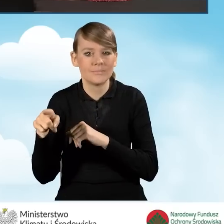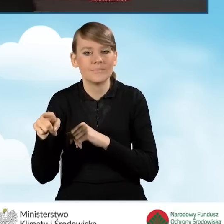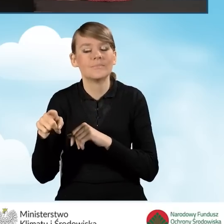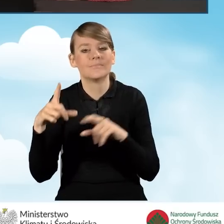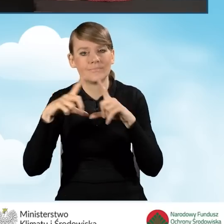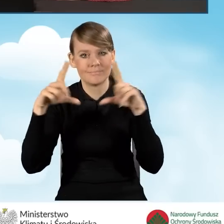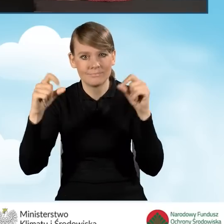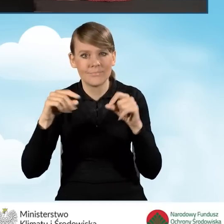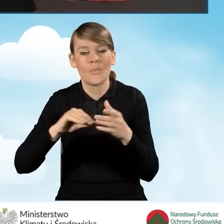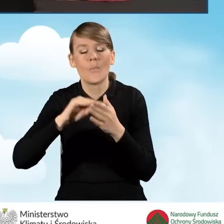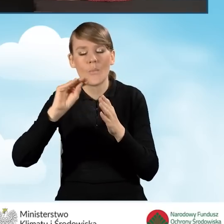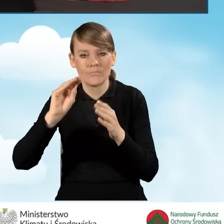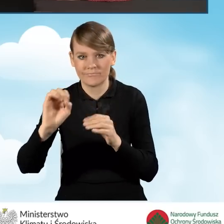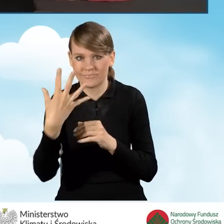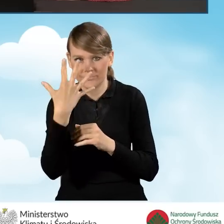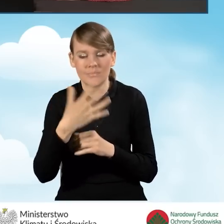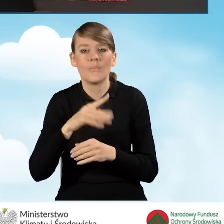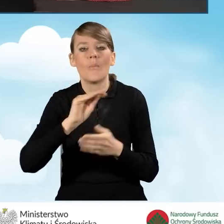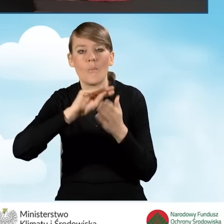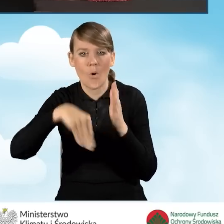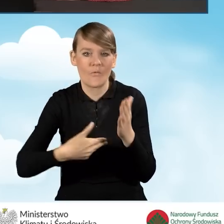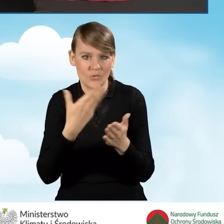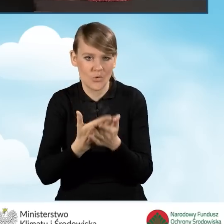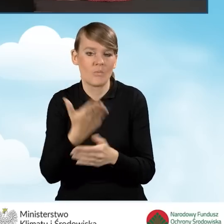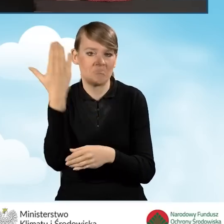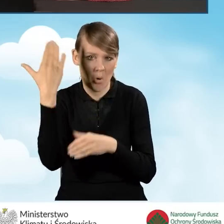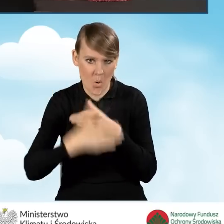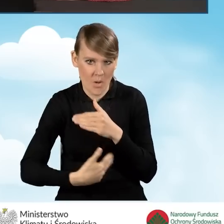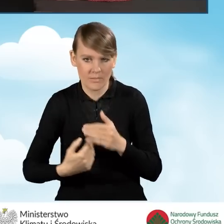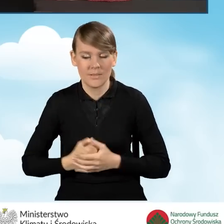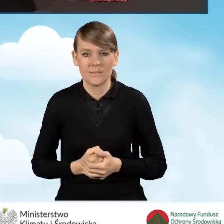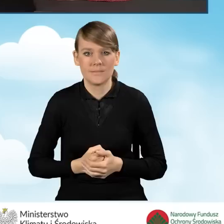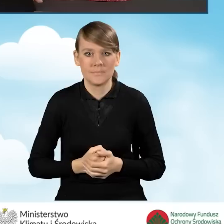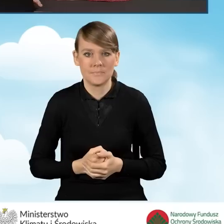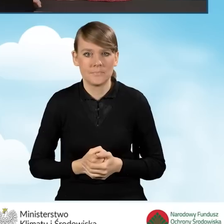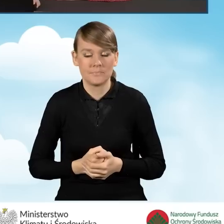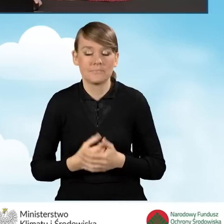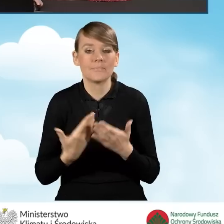Podpisywanie wniosku zostało ukończone i możemy na sam koniec